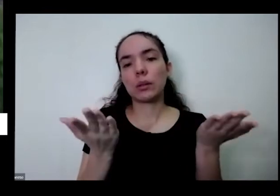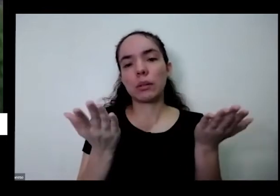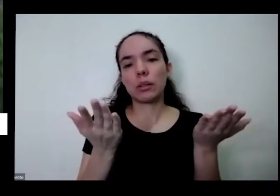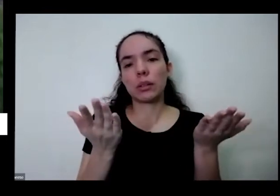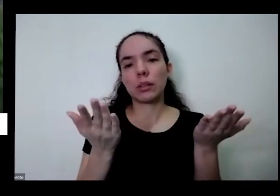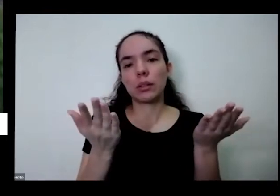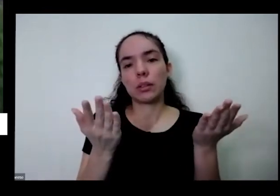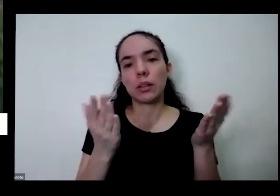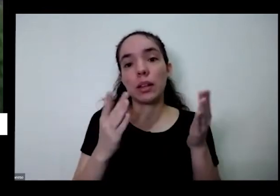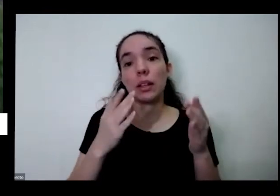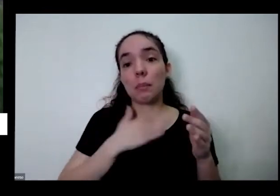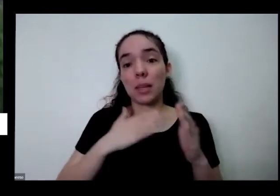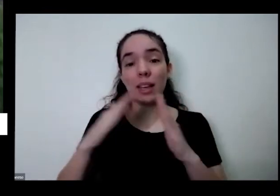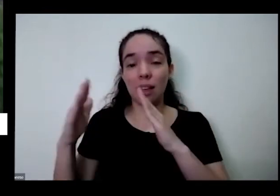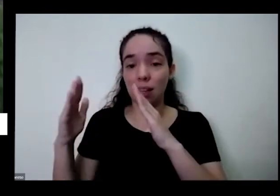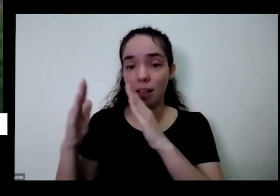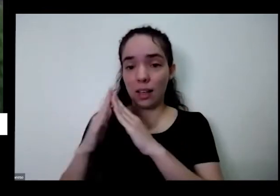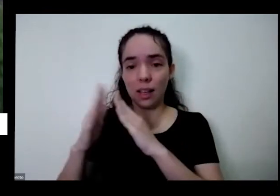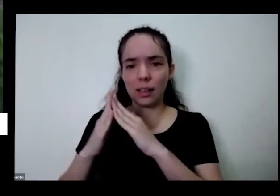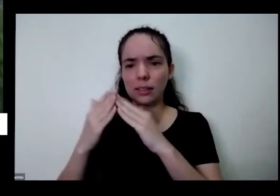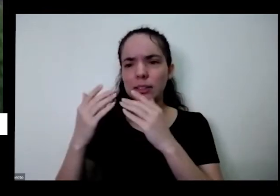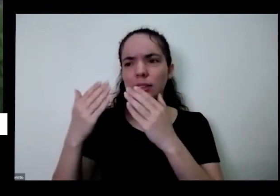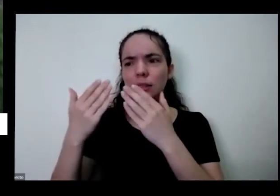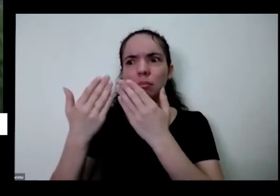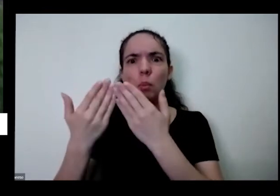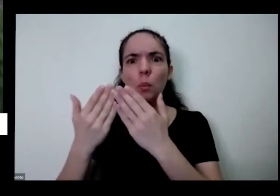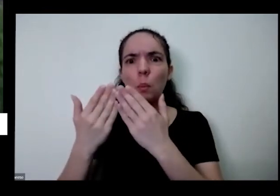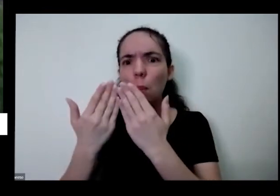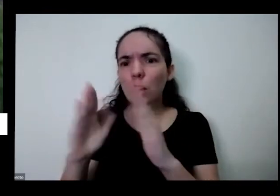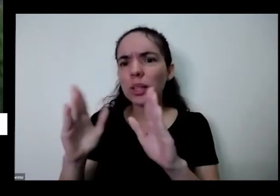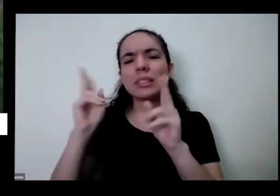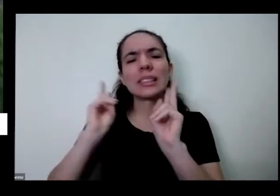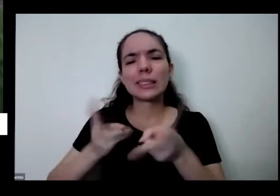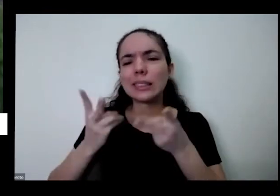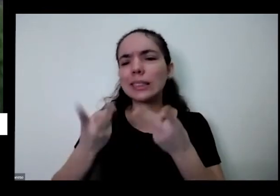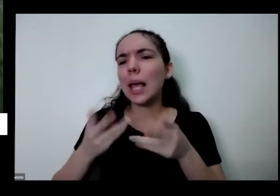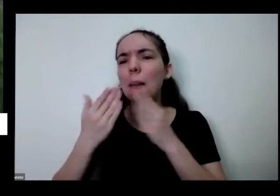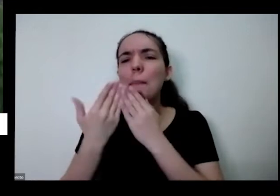portão que eu sempre aberto ele tem que ver se quiser pode vir buscar aqui na minha fofinha e